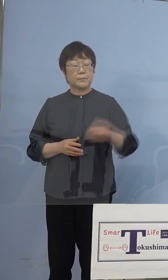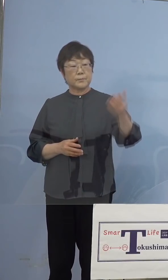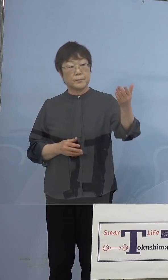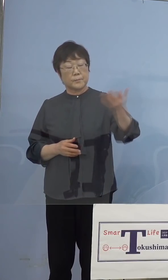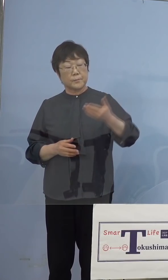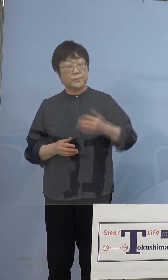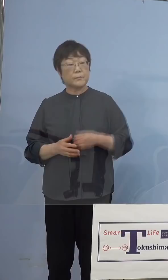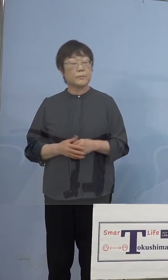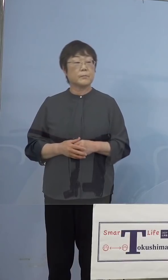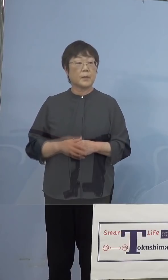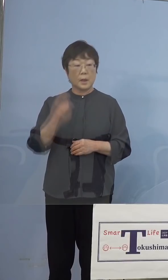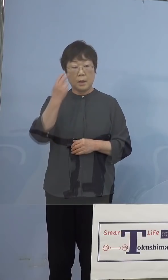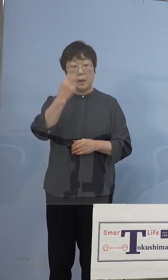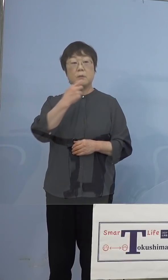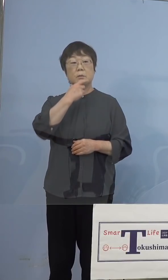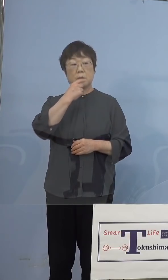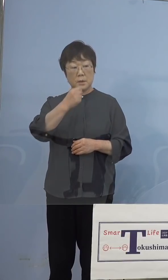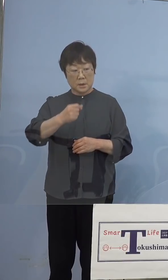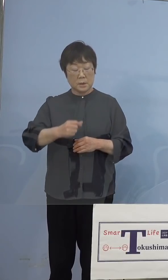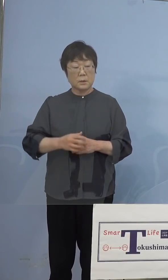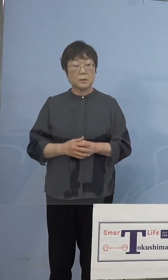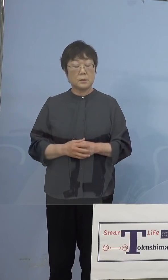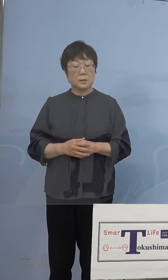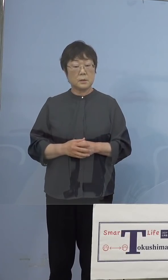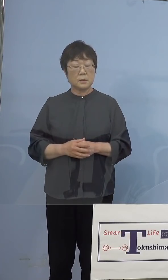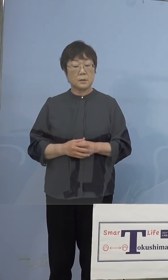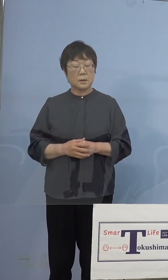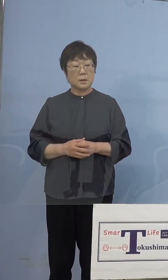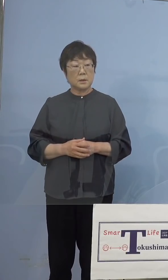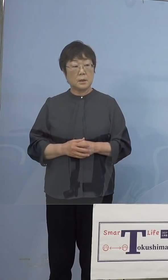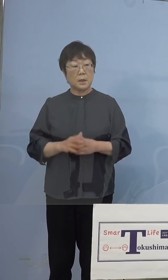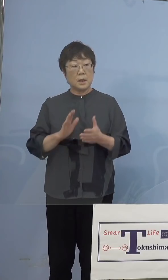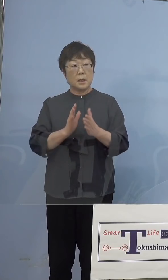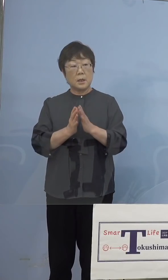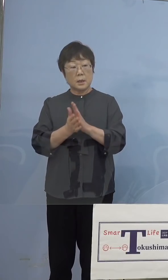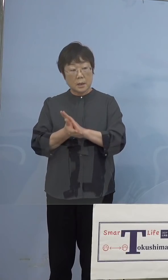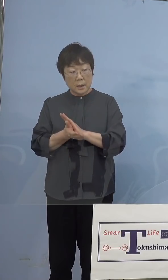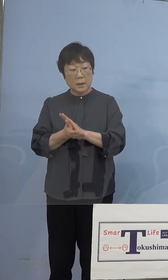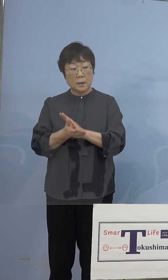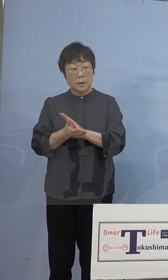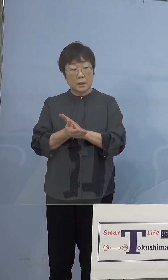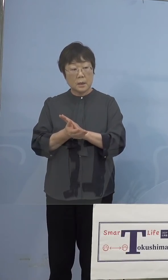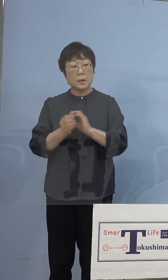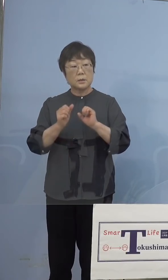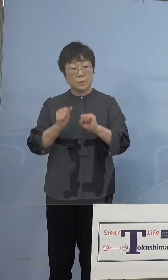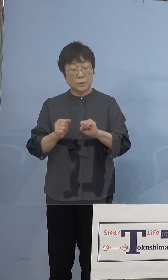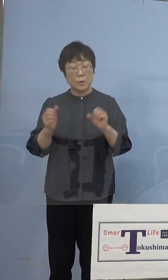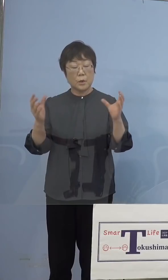（徳島新聞社） 確認なんですけど、県が行う集団接種の